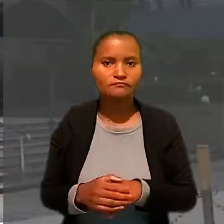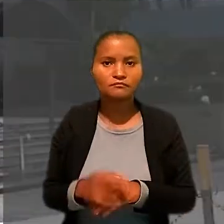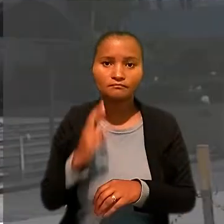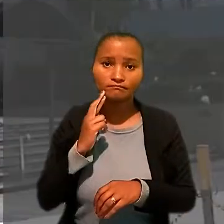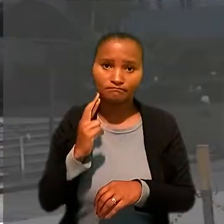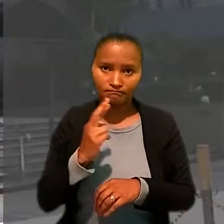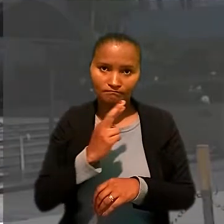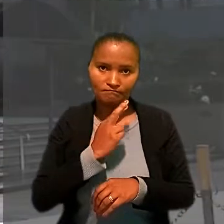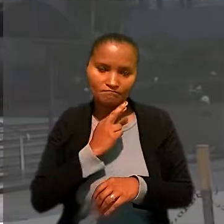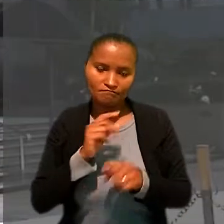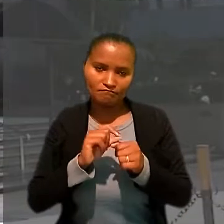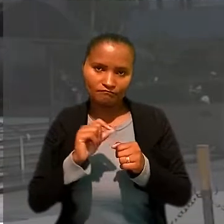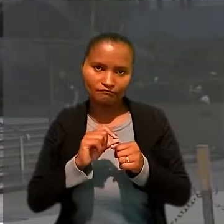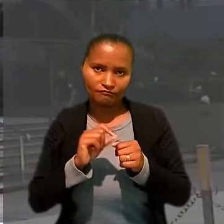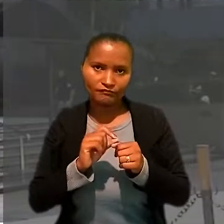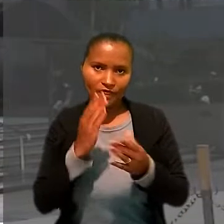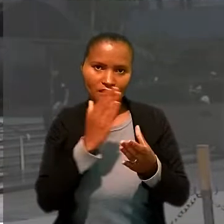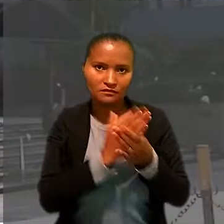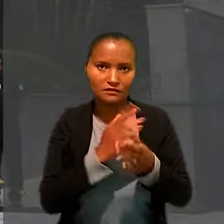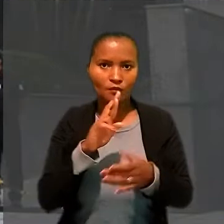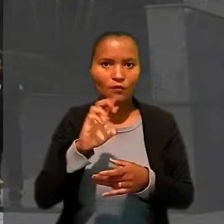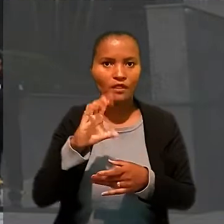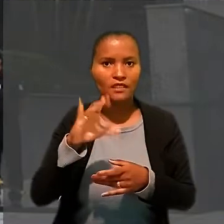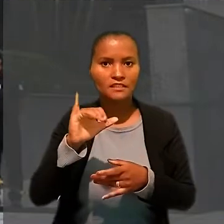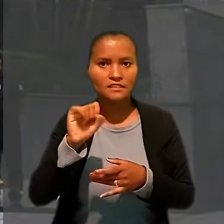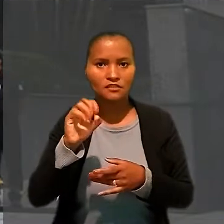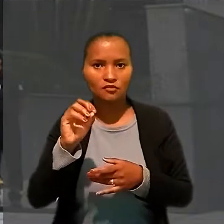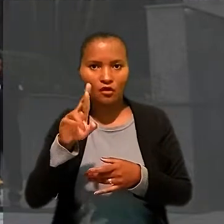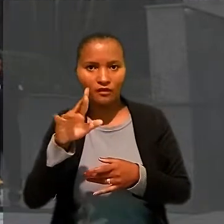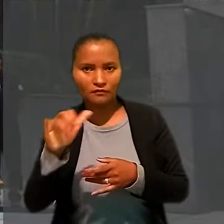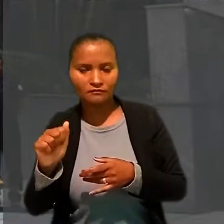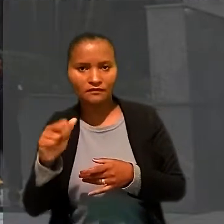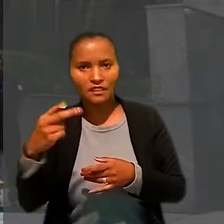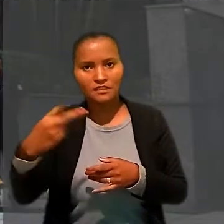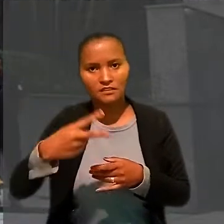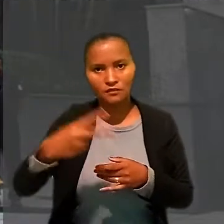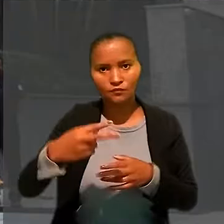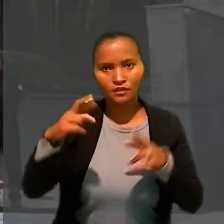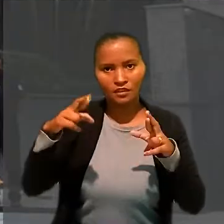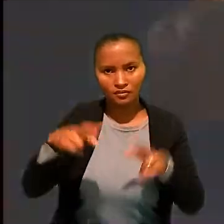O restaurante ajuizou ação rescisória no Tribunal Regional do Trabalho da 2ª Região (SP)